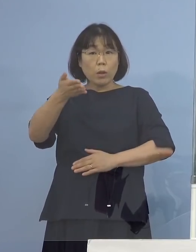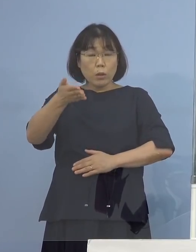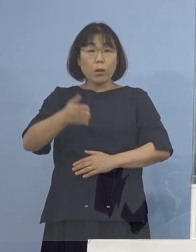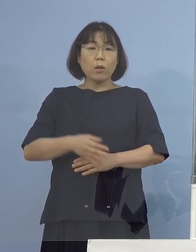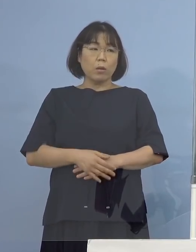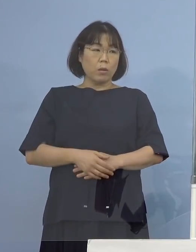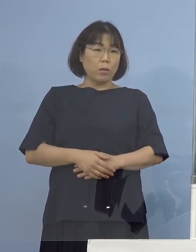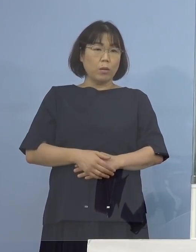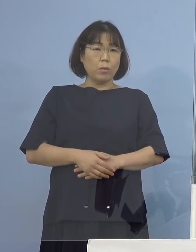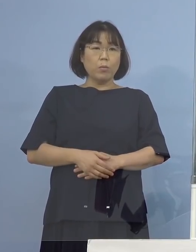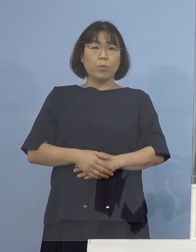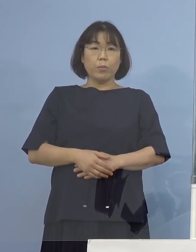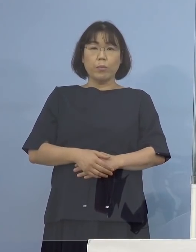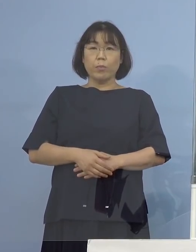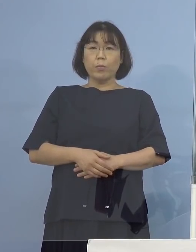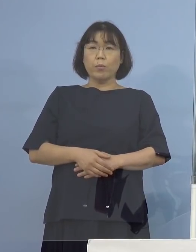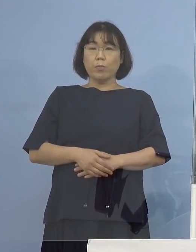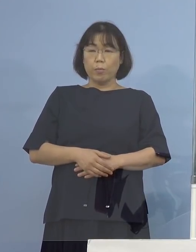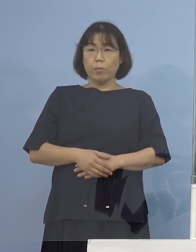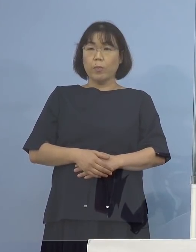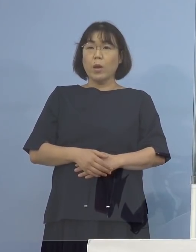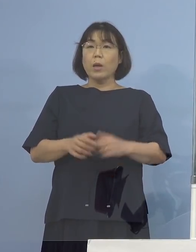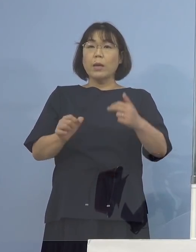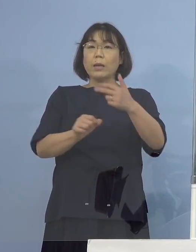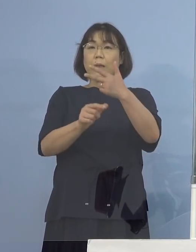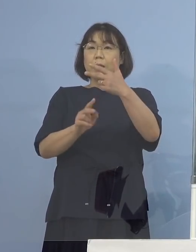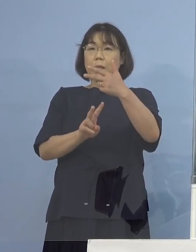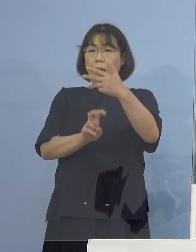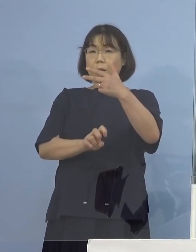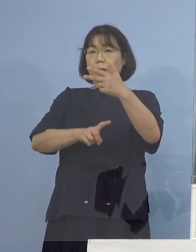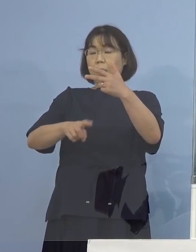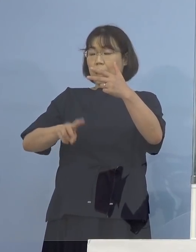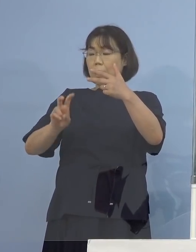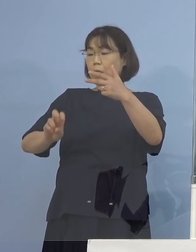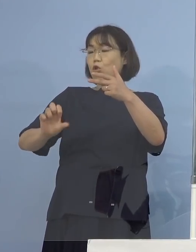（知事） というよりも7月20日から25（日）までの間の